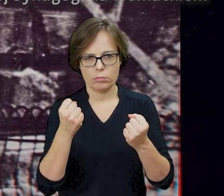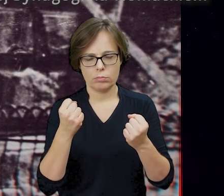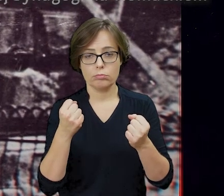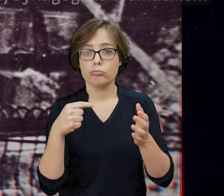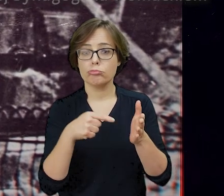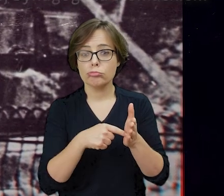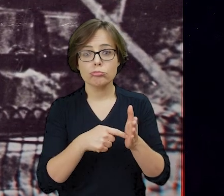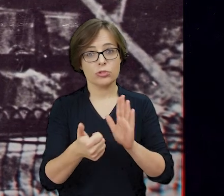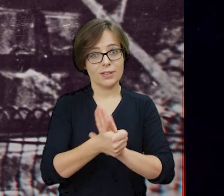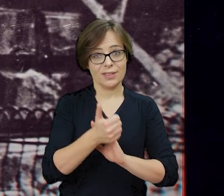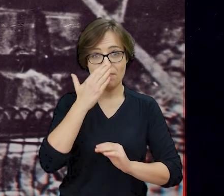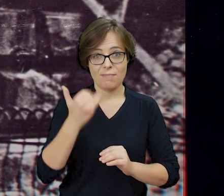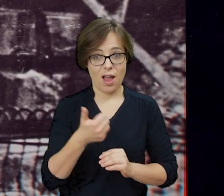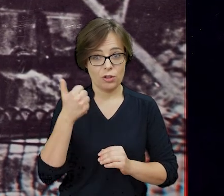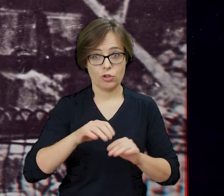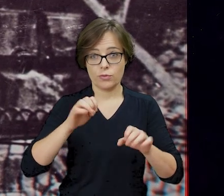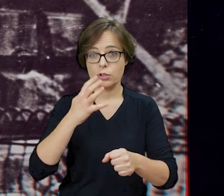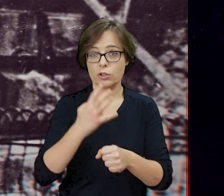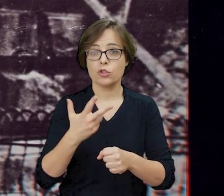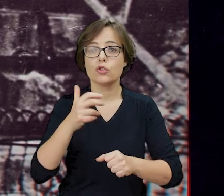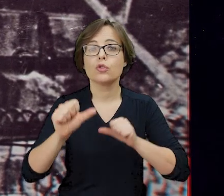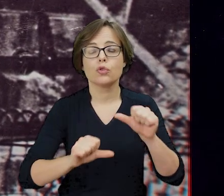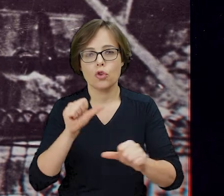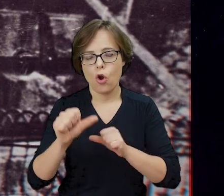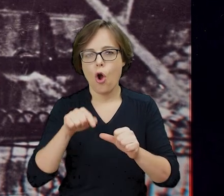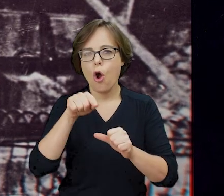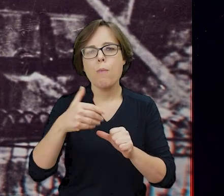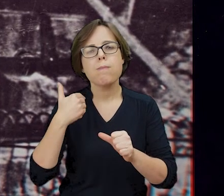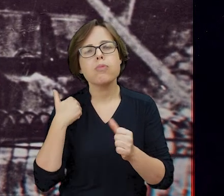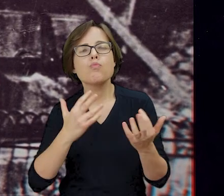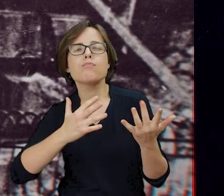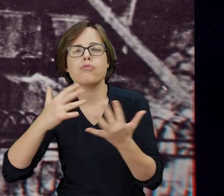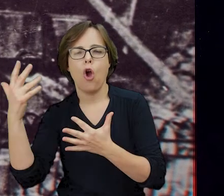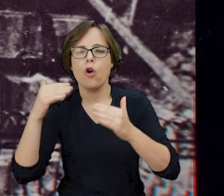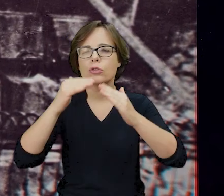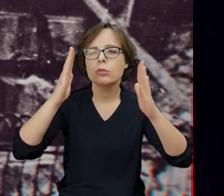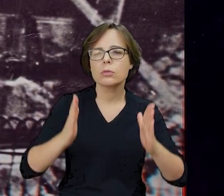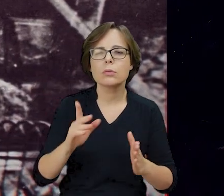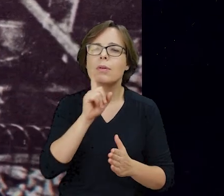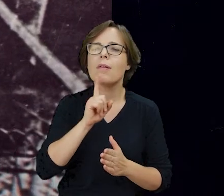Tego dnia, 16 maja 1943 roku płonęła Wielka Synagoga na Tłomackiem